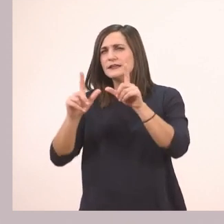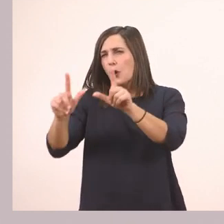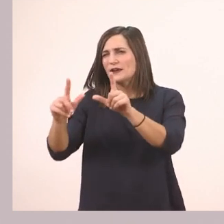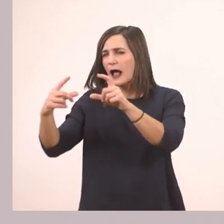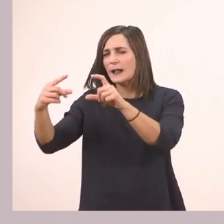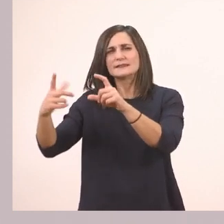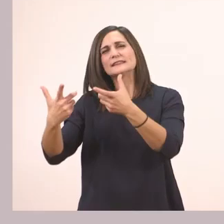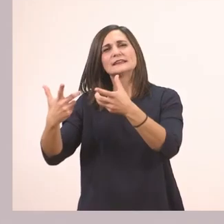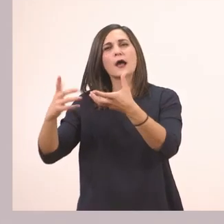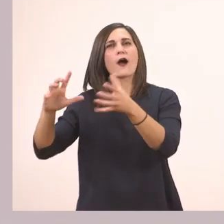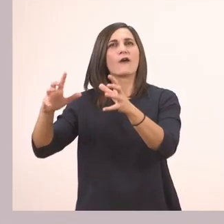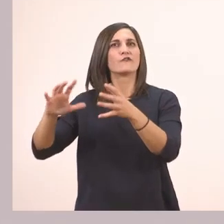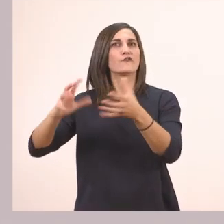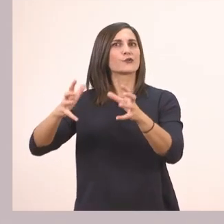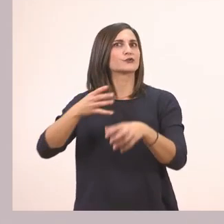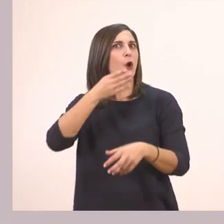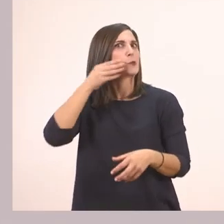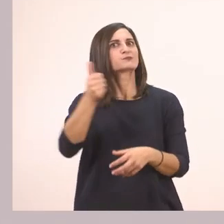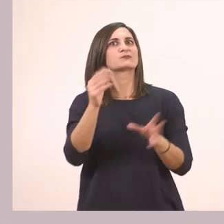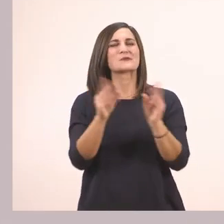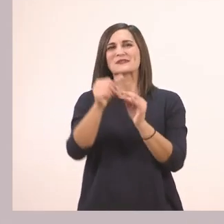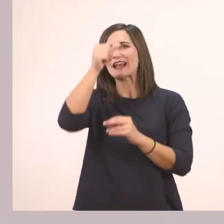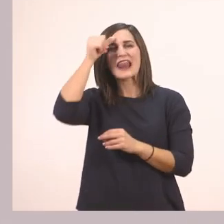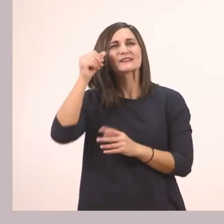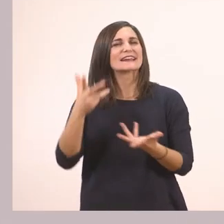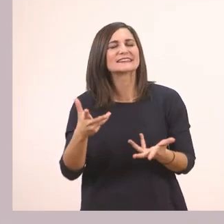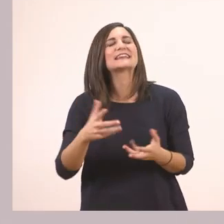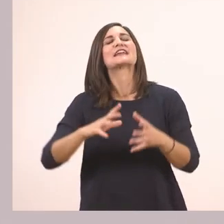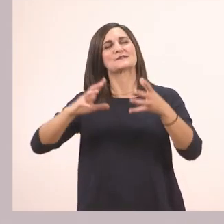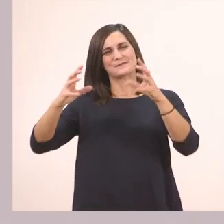Ένα πολύ νόστιμο φρούτο του καλοκαιριού. Ένα πεπόνι.